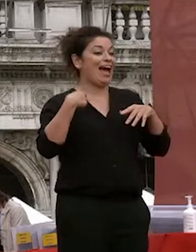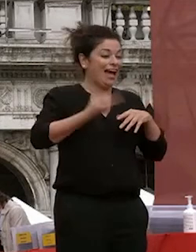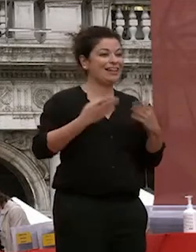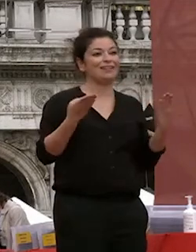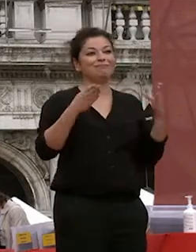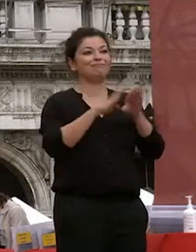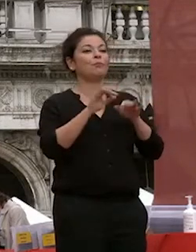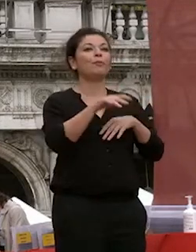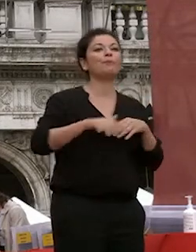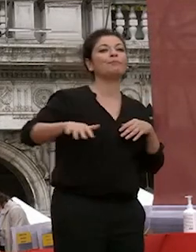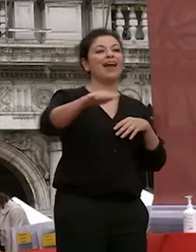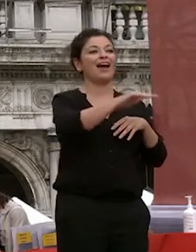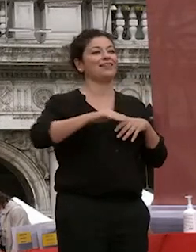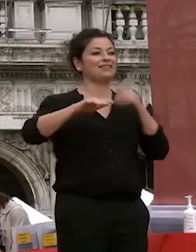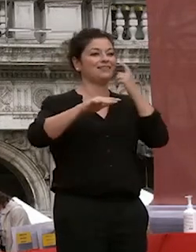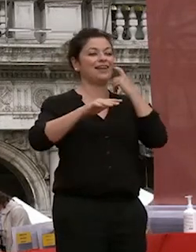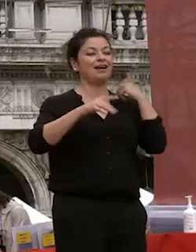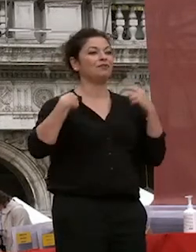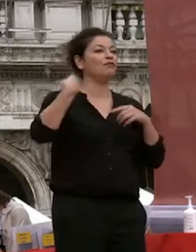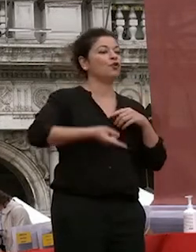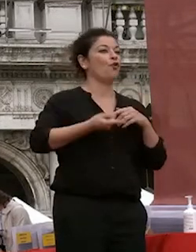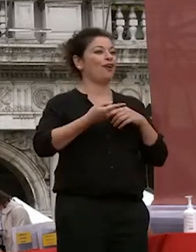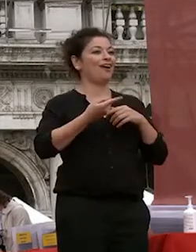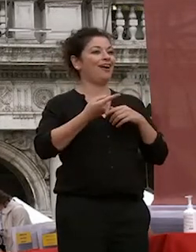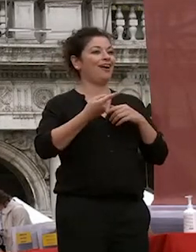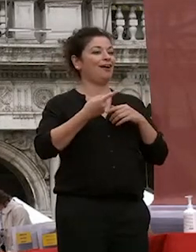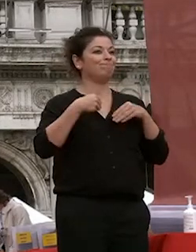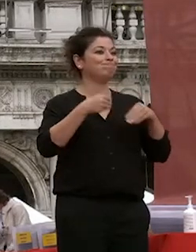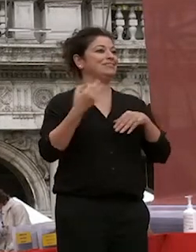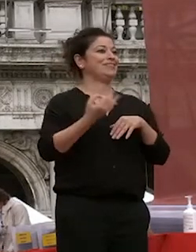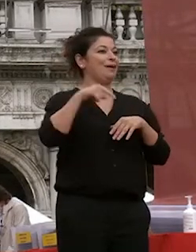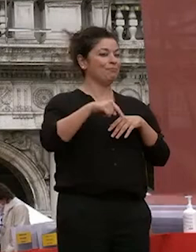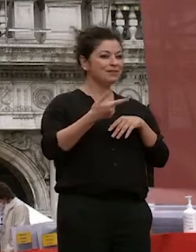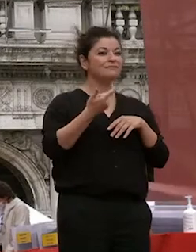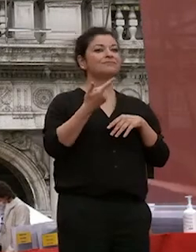ospitati lungo tutti questi anni io devo ringraziare innanzitutto tutti quelli